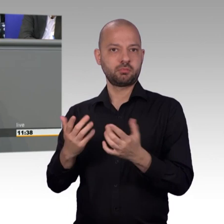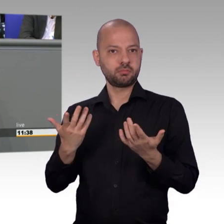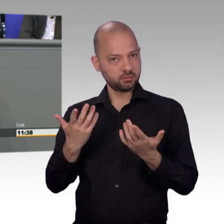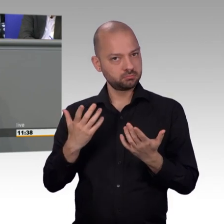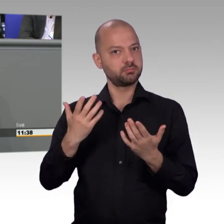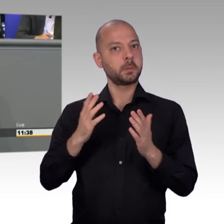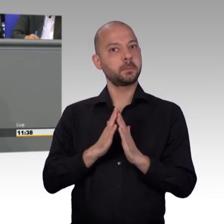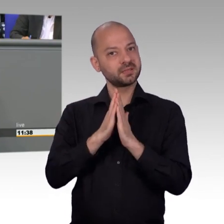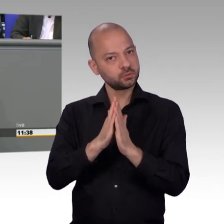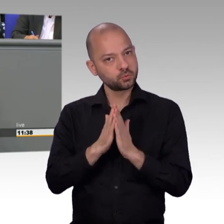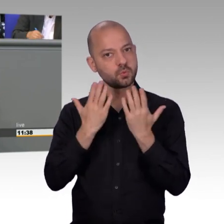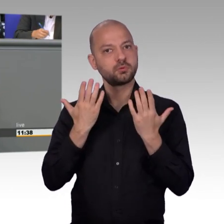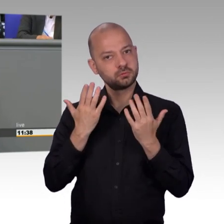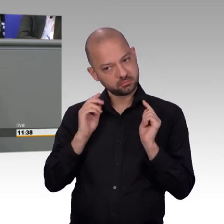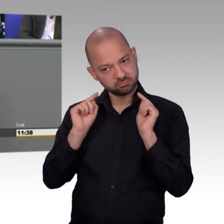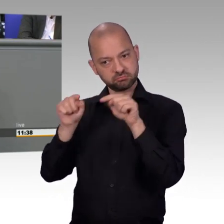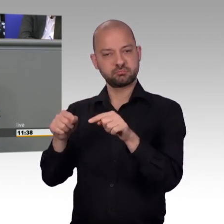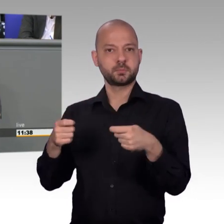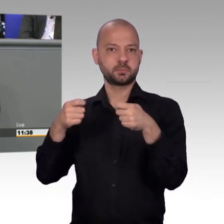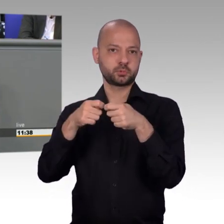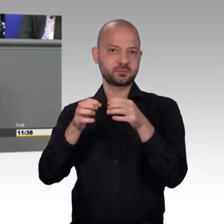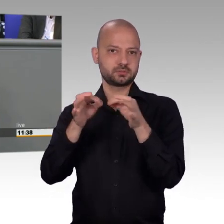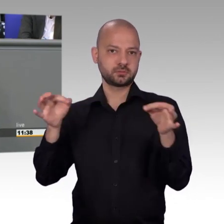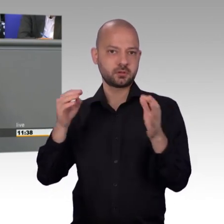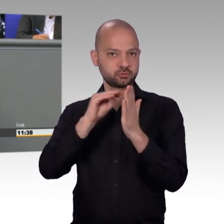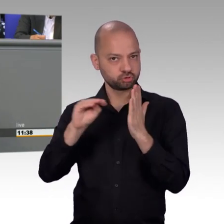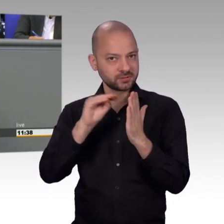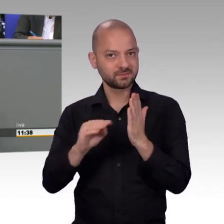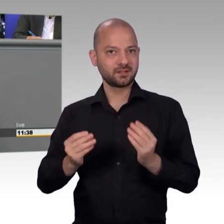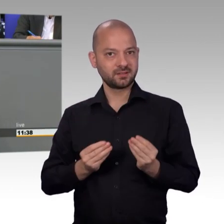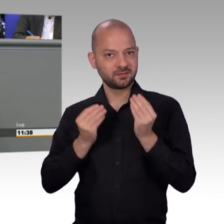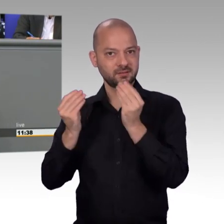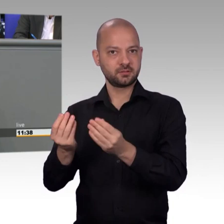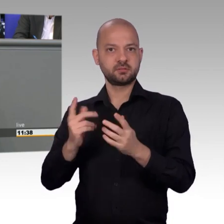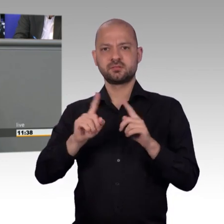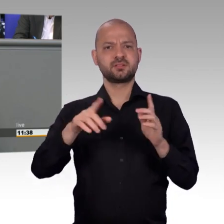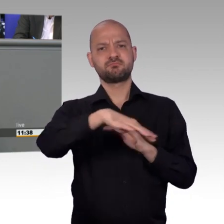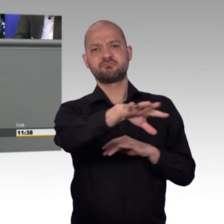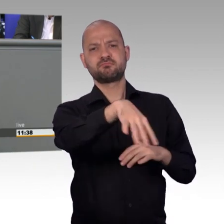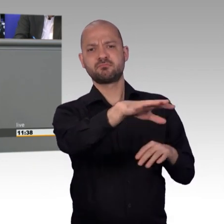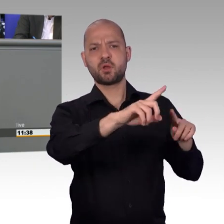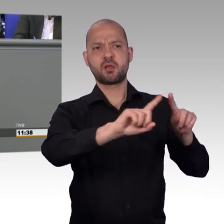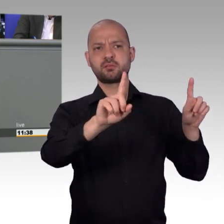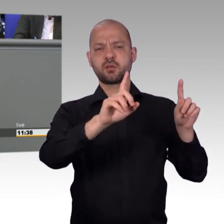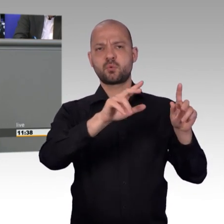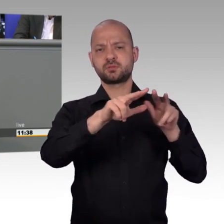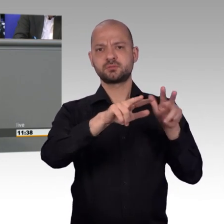Danke zu sagen an unsere ehemalige Vorsitzende Kersten Steinke. Und liebe Kersten Steinke, [Beifall]